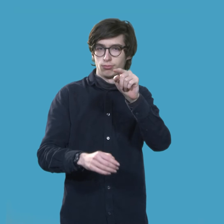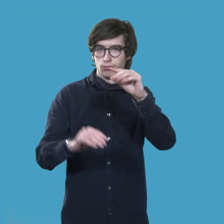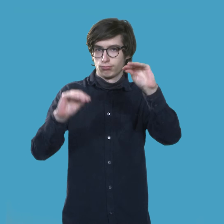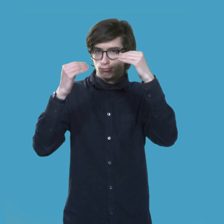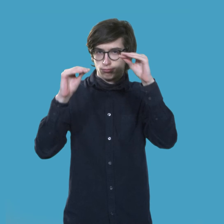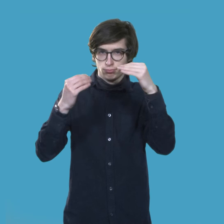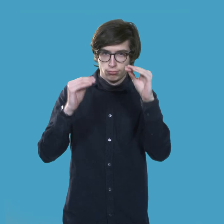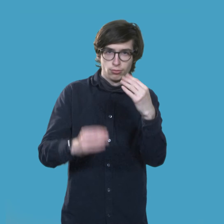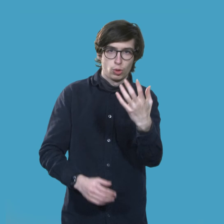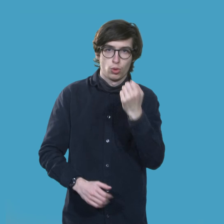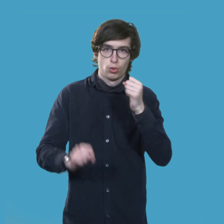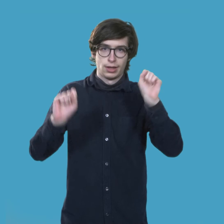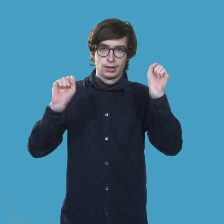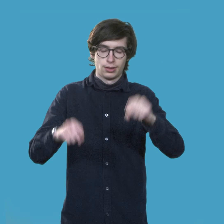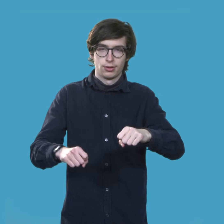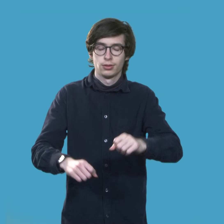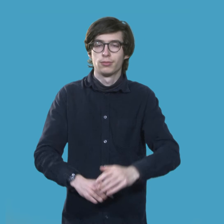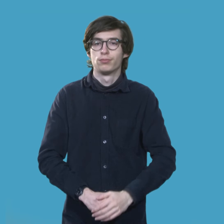Dort könnt ihr die Information holen.